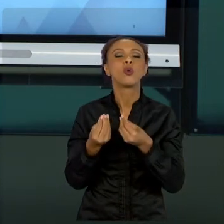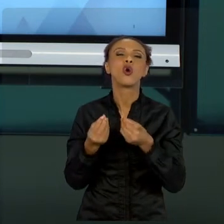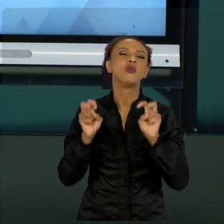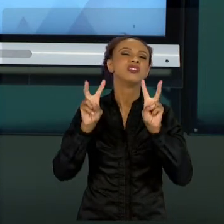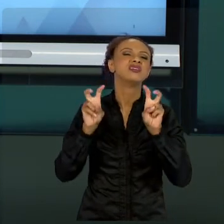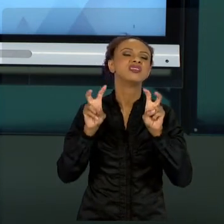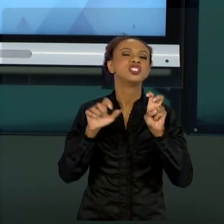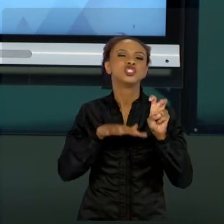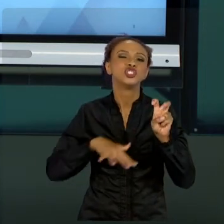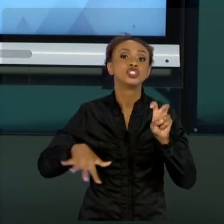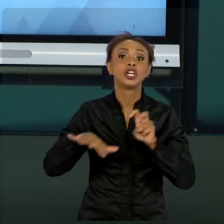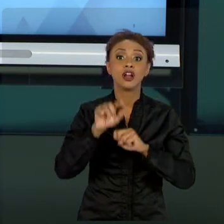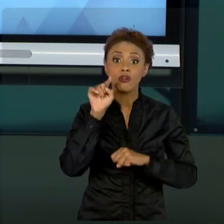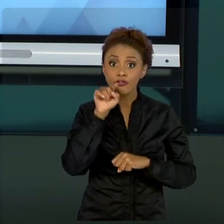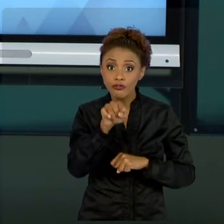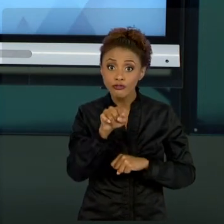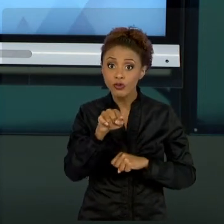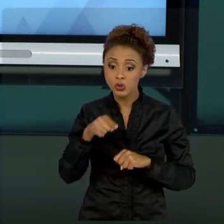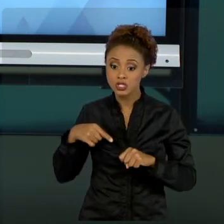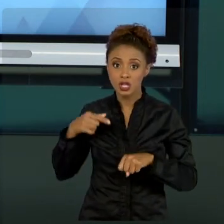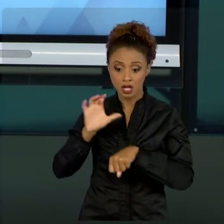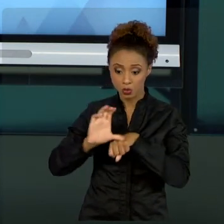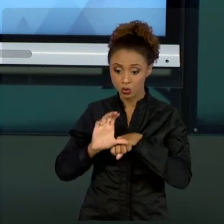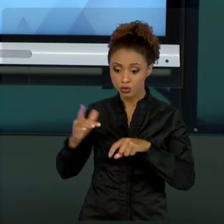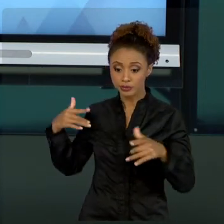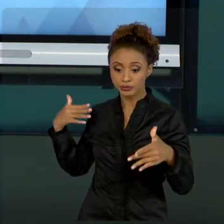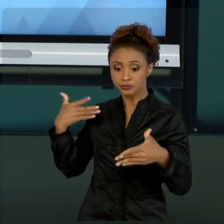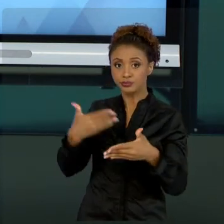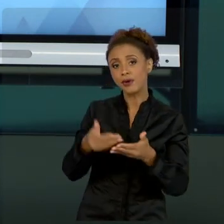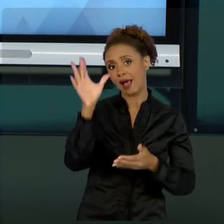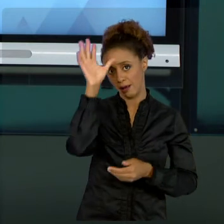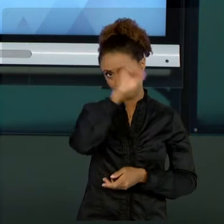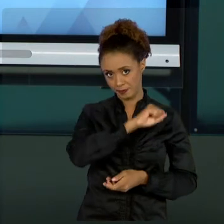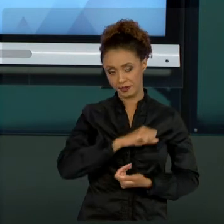APRENDEU NESSE CURSO. EU ME SINTO MUITO ORGULHOSO